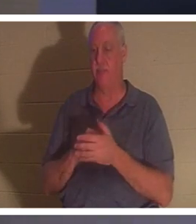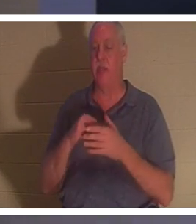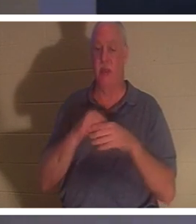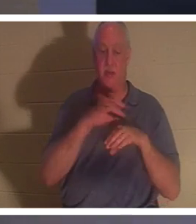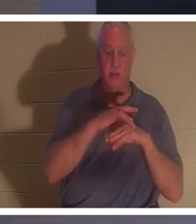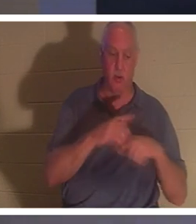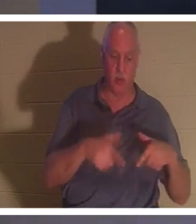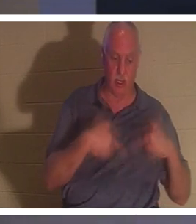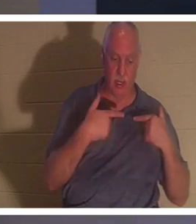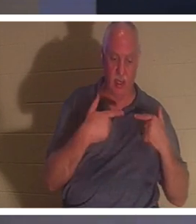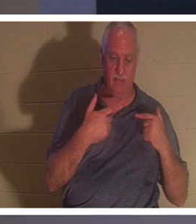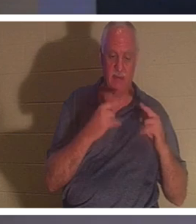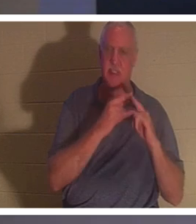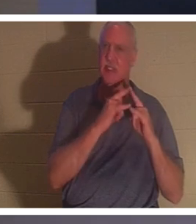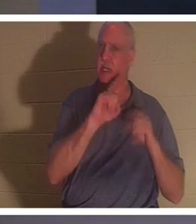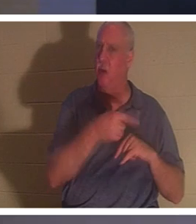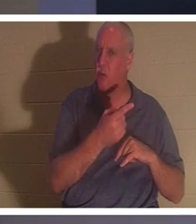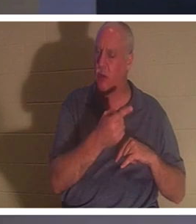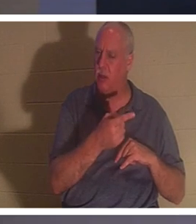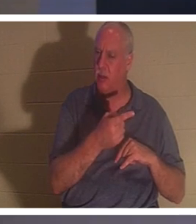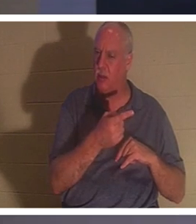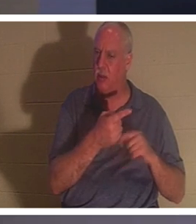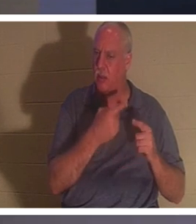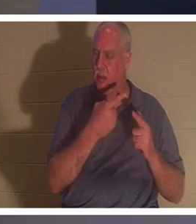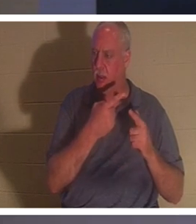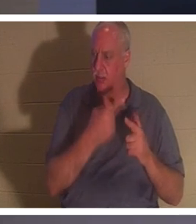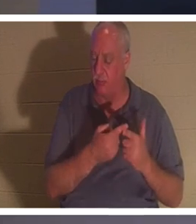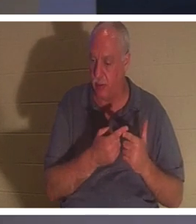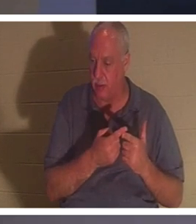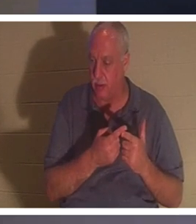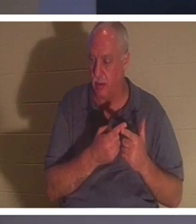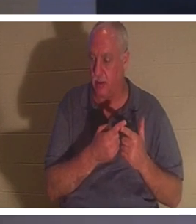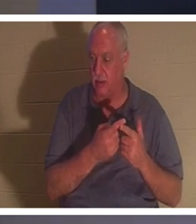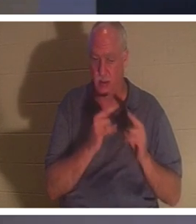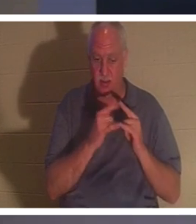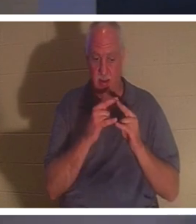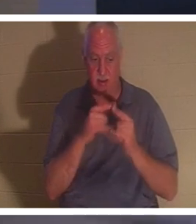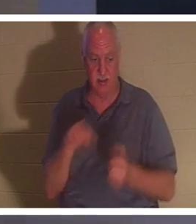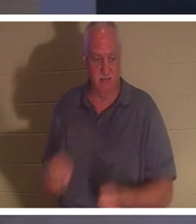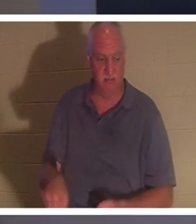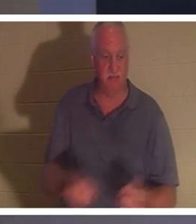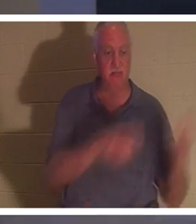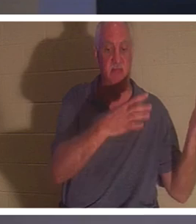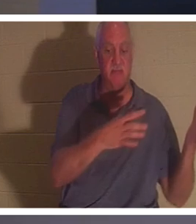ただのテントにすぎないと言います。そして、テントのペグを蹴飛ばすポイントがあります。テントをたたみ、